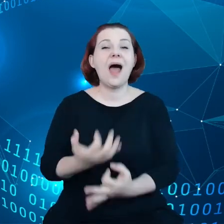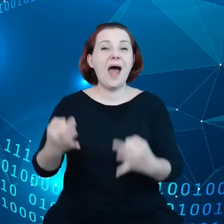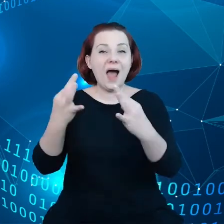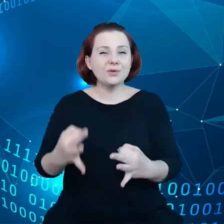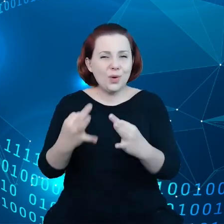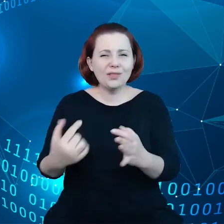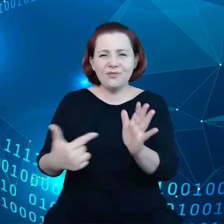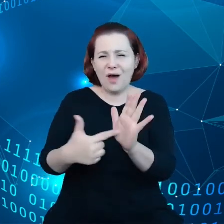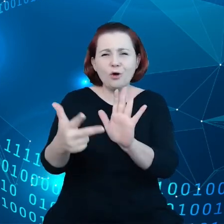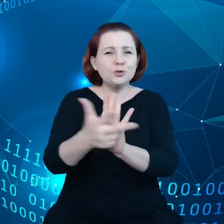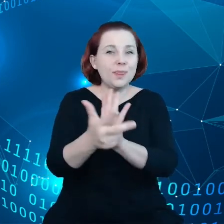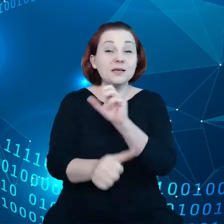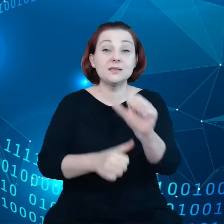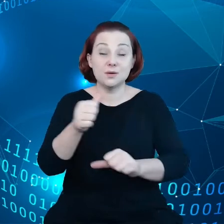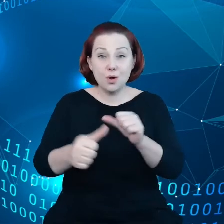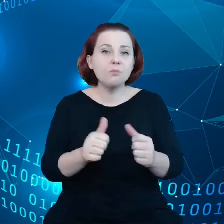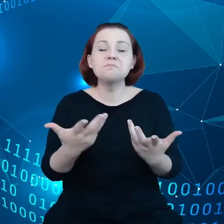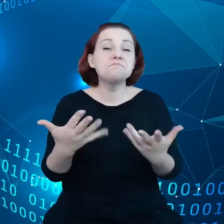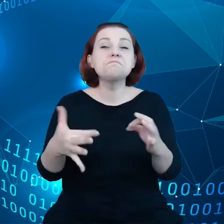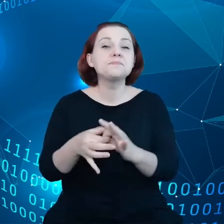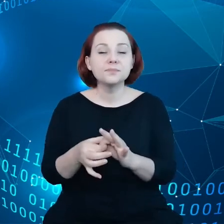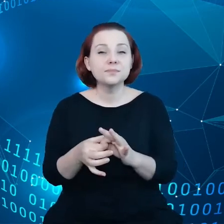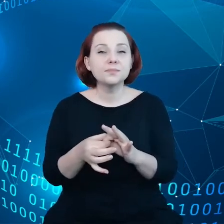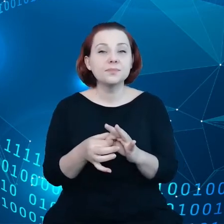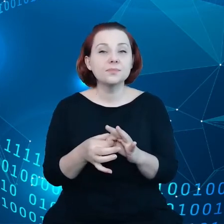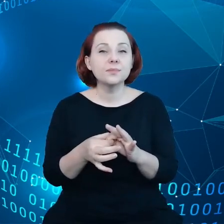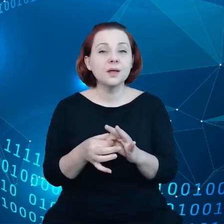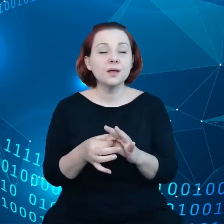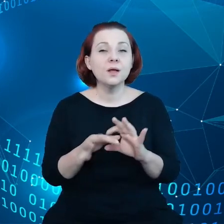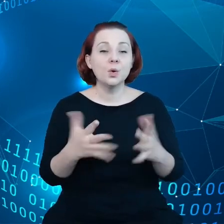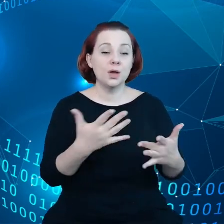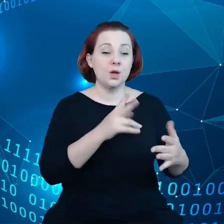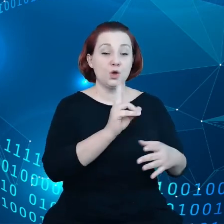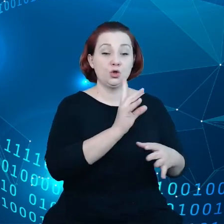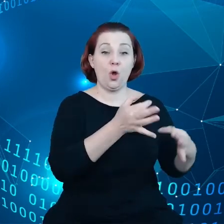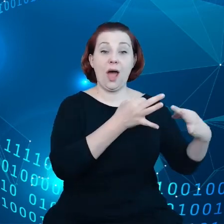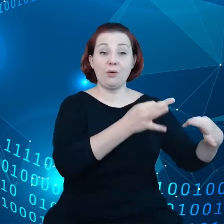które dotyczą tego, że producenci samochodów muszą udostępnić dane